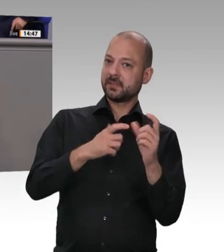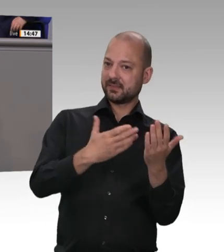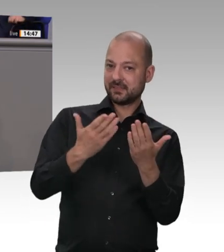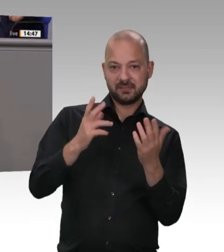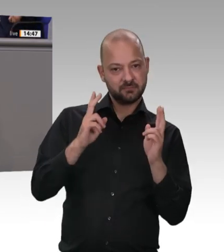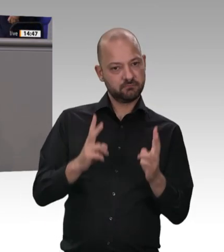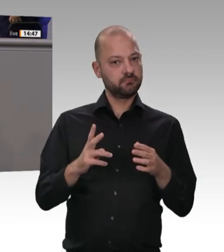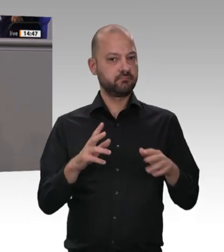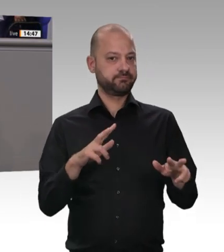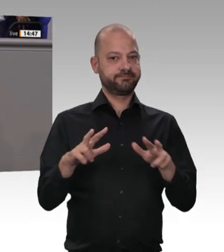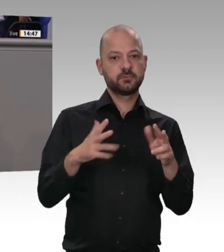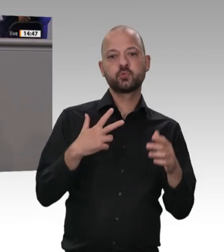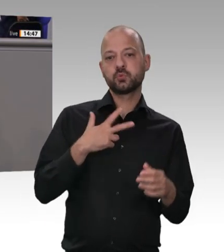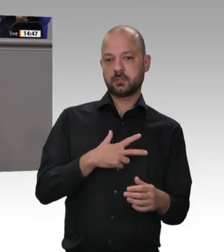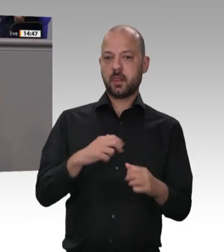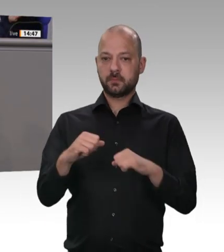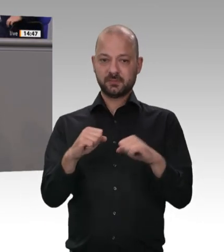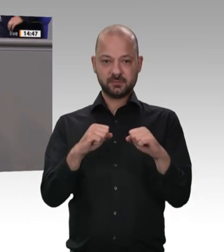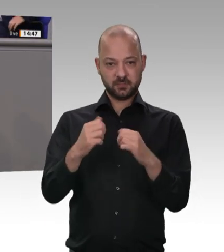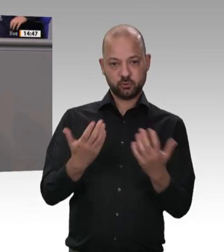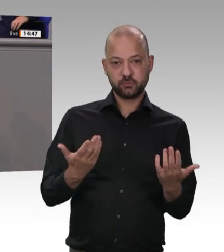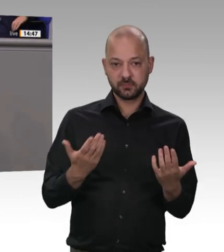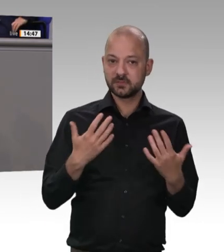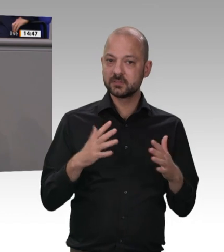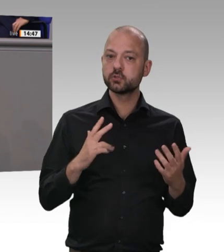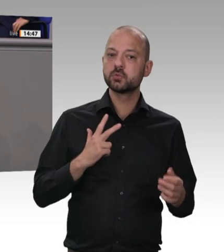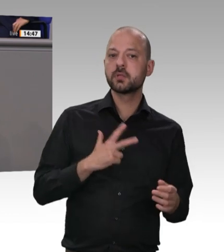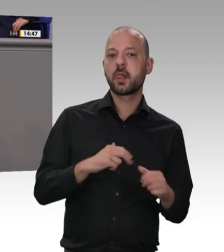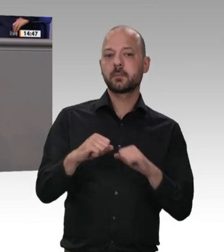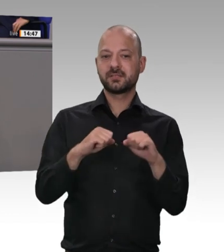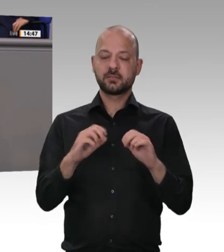es in dieser Debatte doch gehen sollte und gehen muss, ist eine Verbesserung der Bedingungen